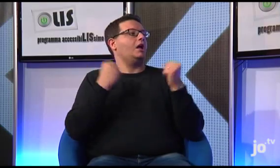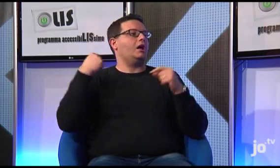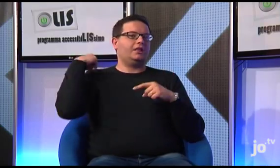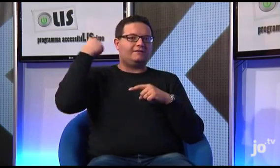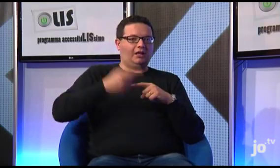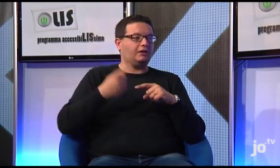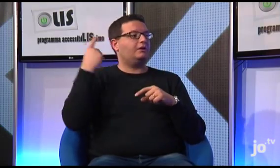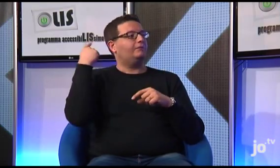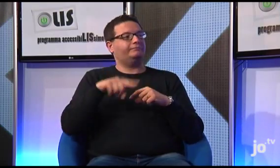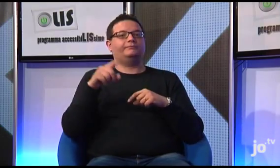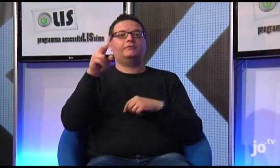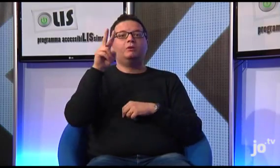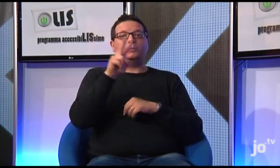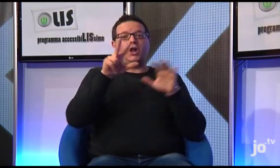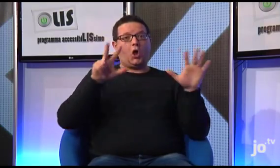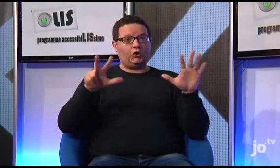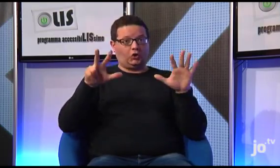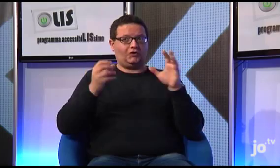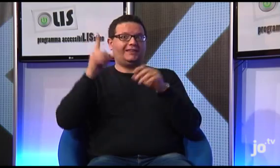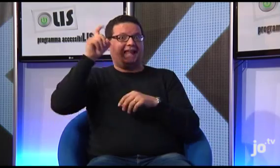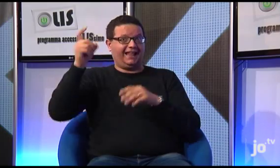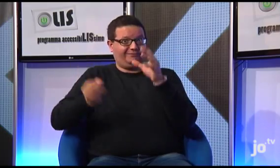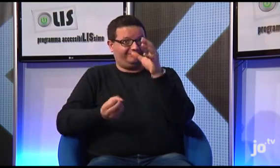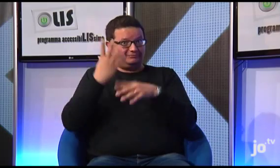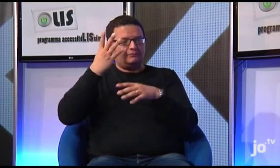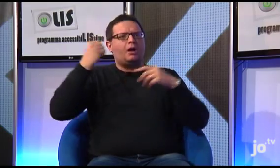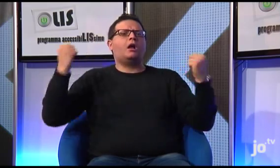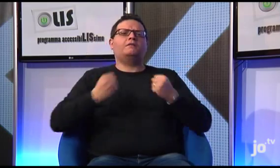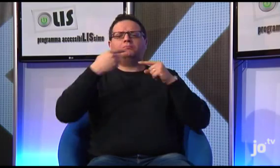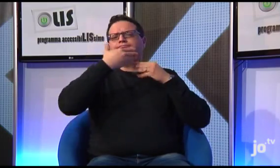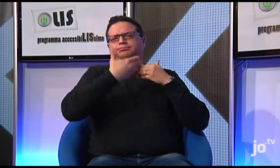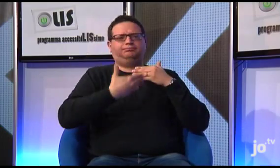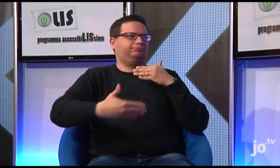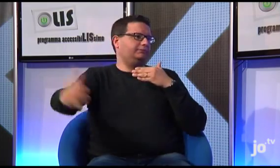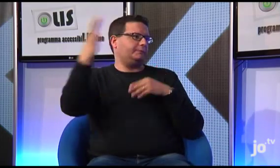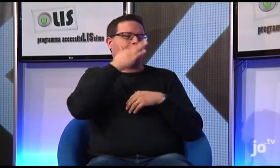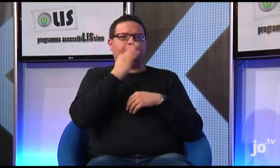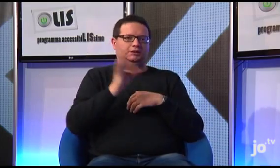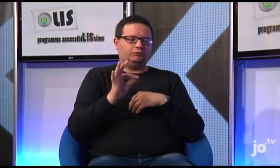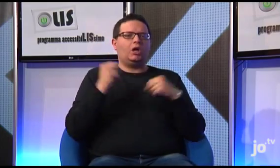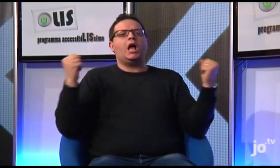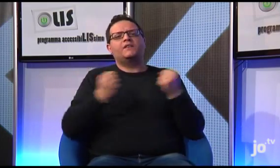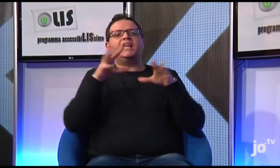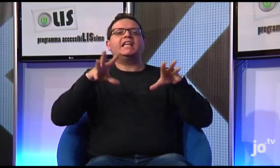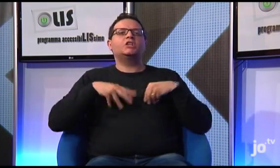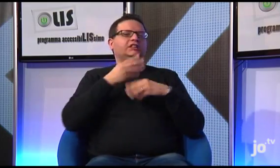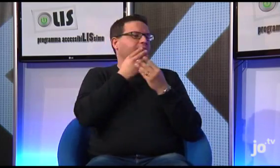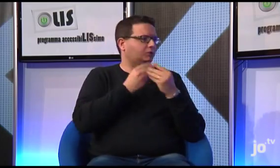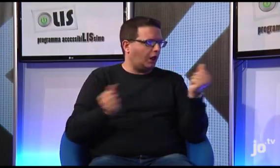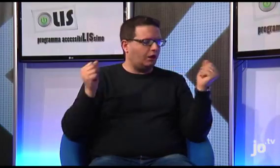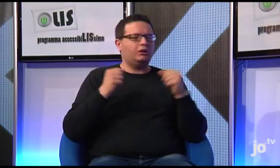dal 2008, anno di costituzione del gruppo a Terni, fino ad oggi sono state realizzate diverse iniziative molto belle quali ritiri spirituali,